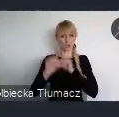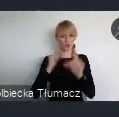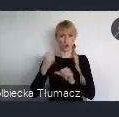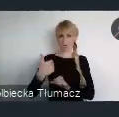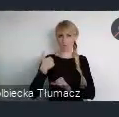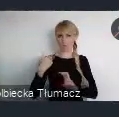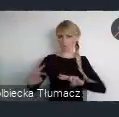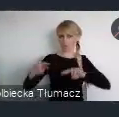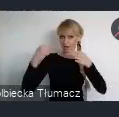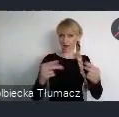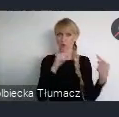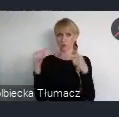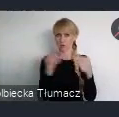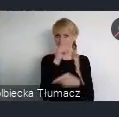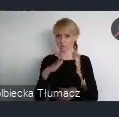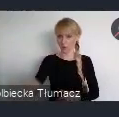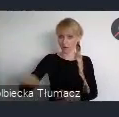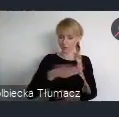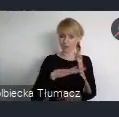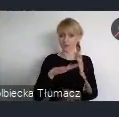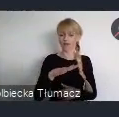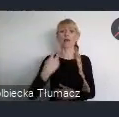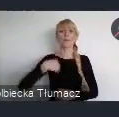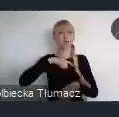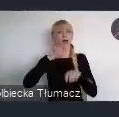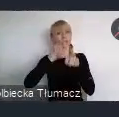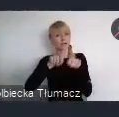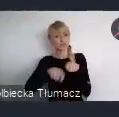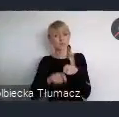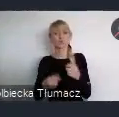Obecnie analizujemy wszystkie zgłoszone przez Państwa uwagi i postulaty.